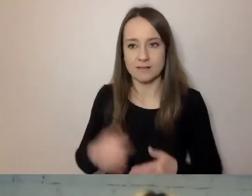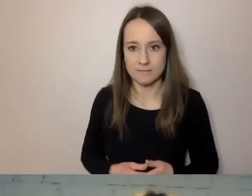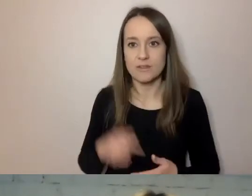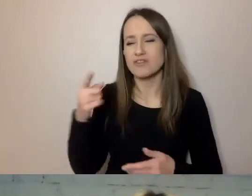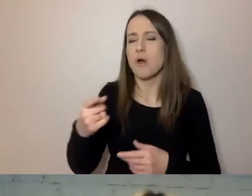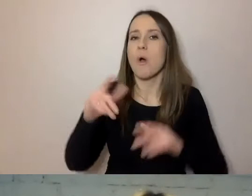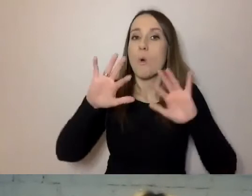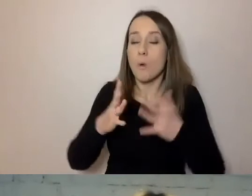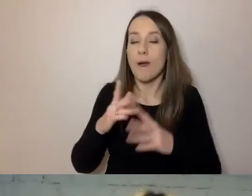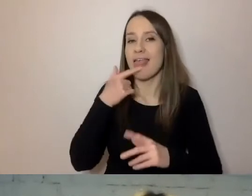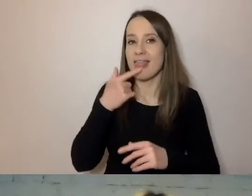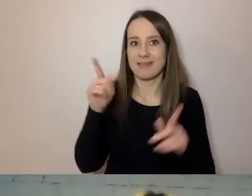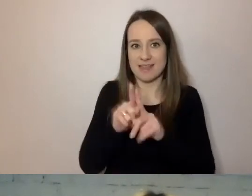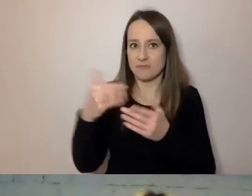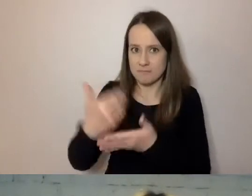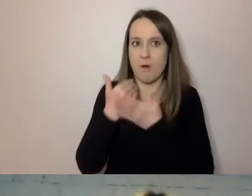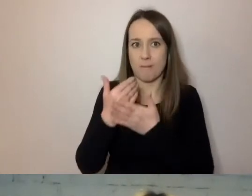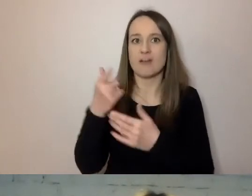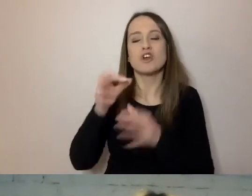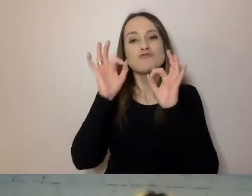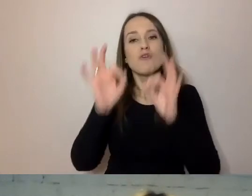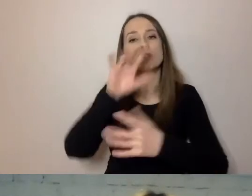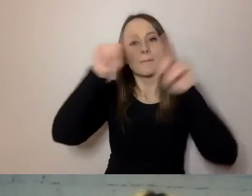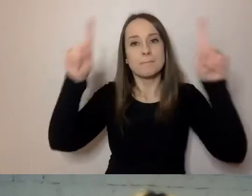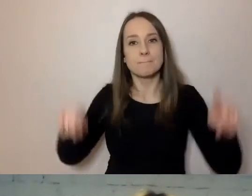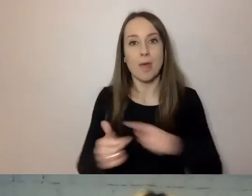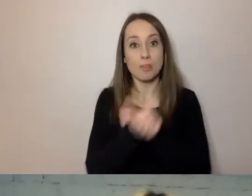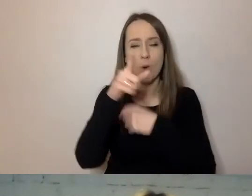Dobrze sformułowane pismo to takie, w którym od razu wiadomo, o co chodzi.